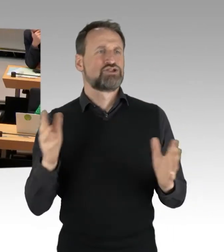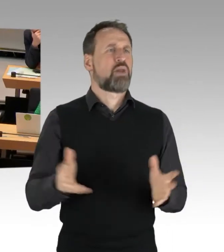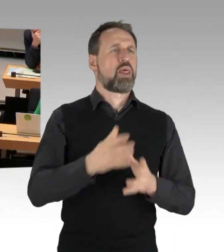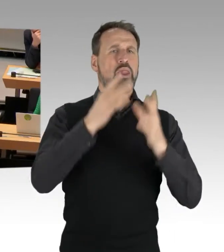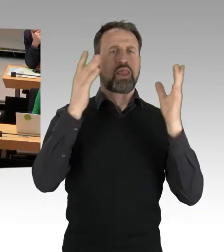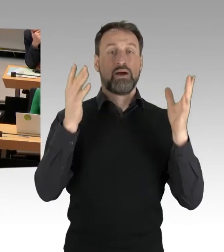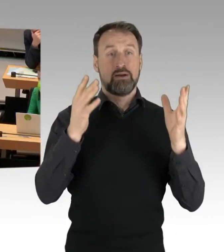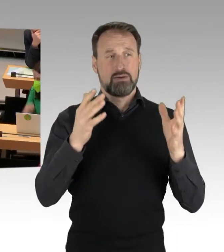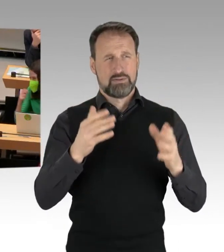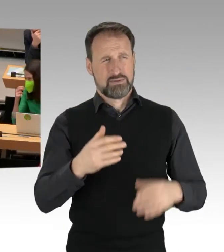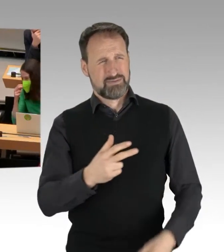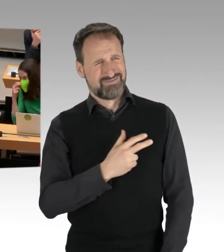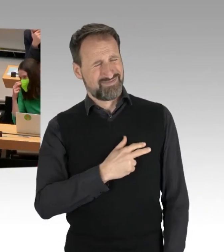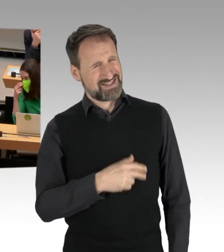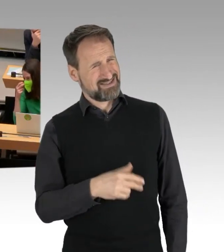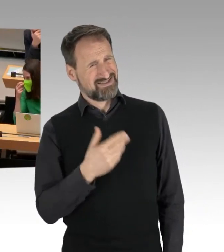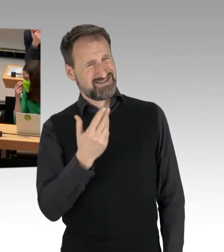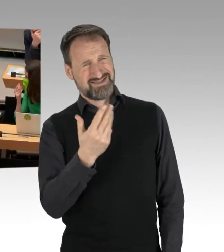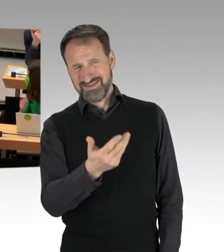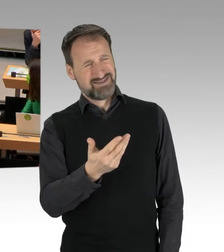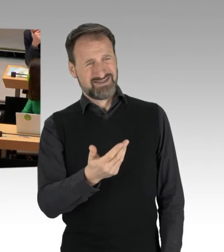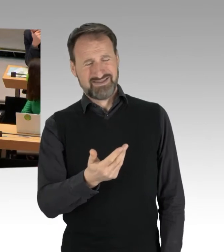das hat ein ganz besonderes Geschmäckle.